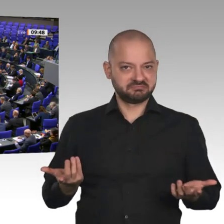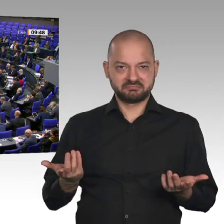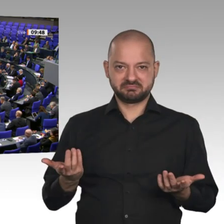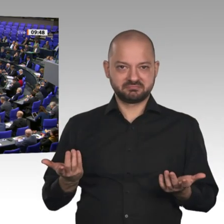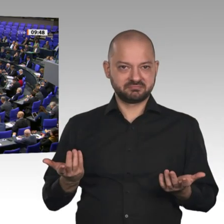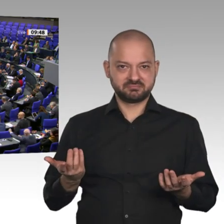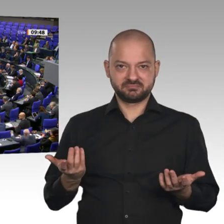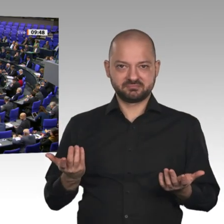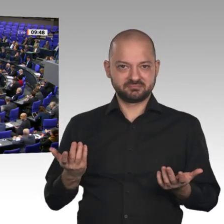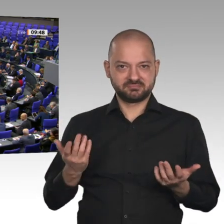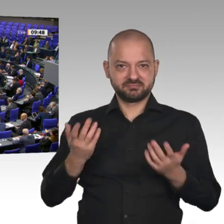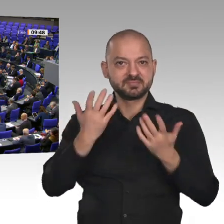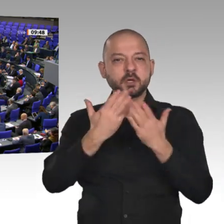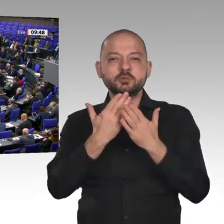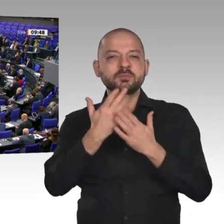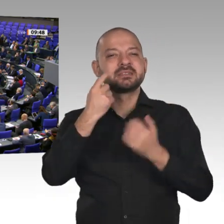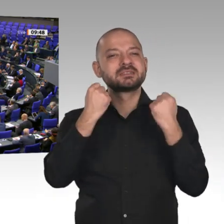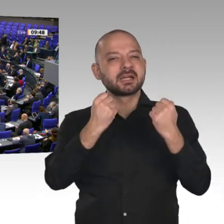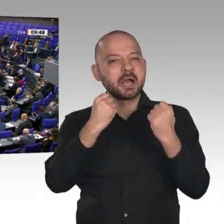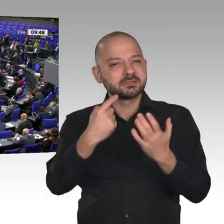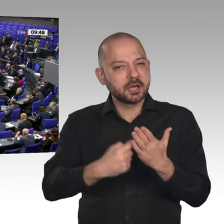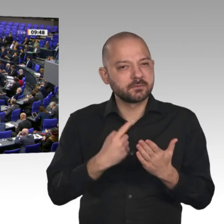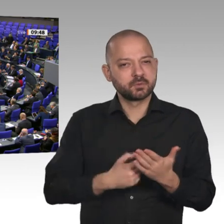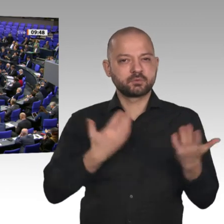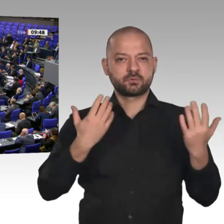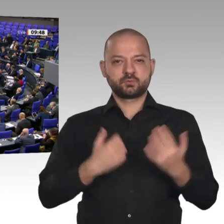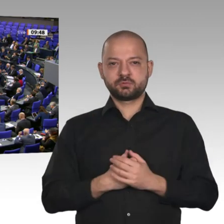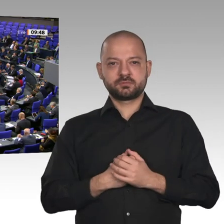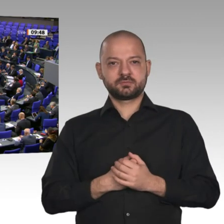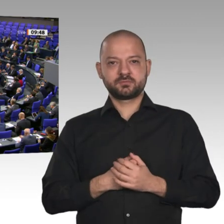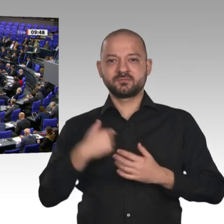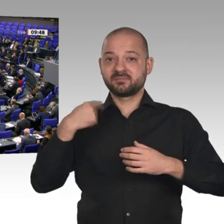der Zukunft. Aber wir brauchen ein sicheres 5G-Netz, und es wäre auch die Aufgabe eines